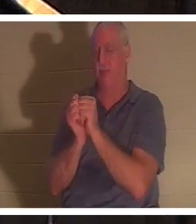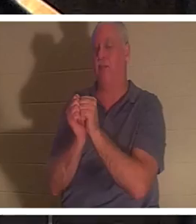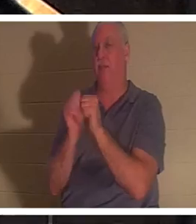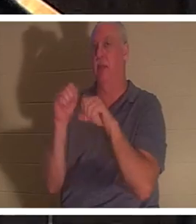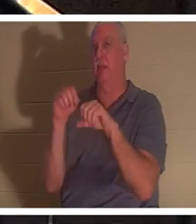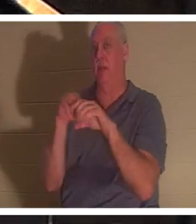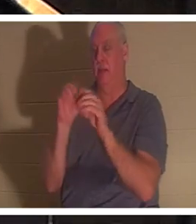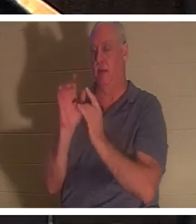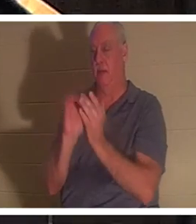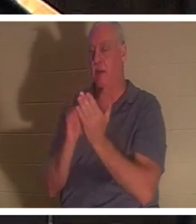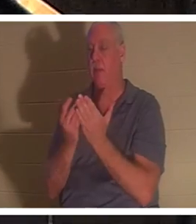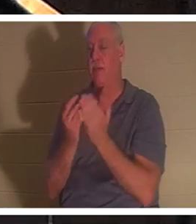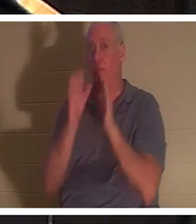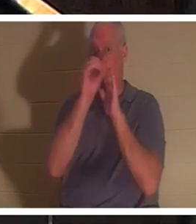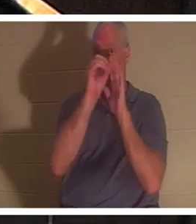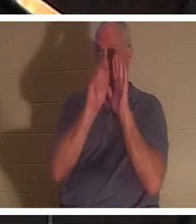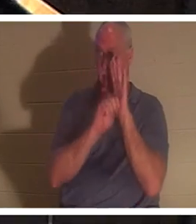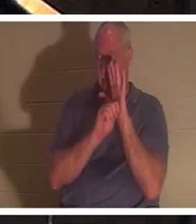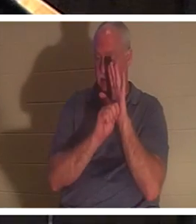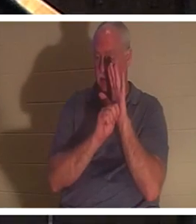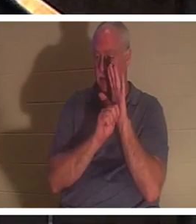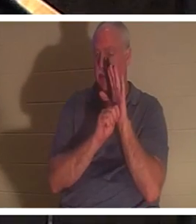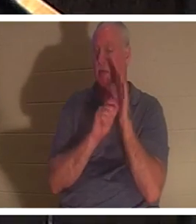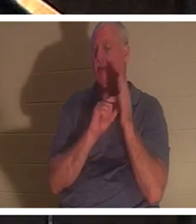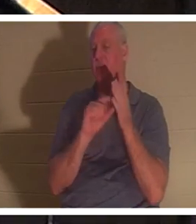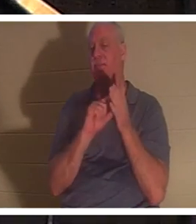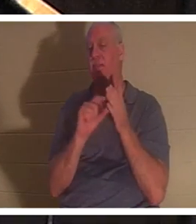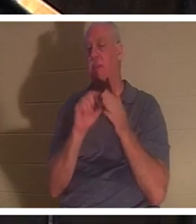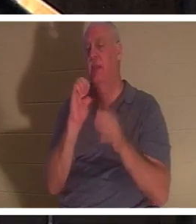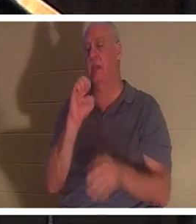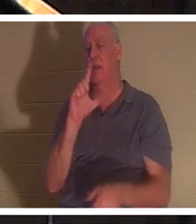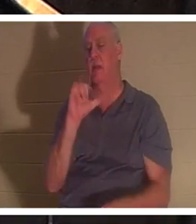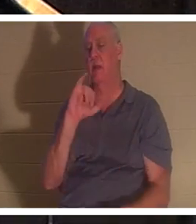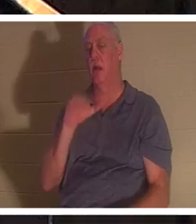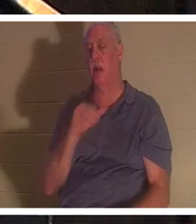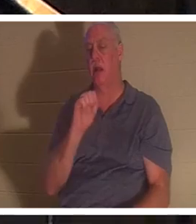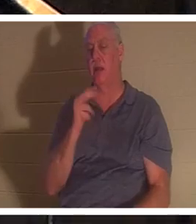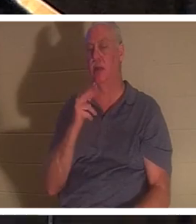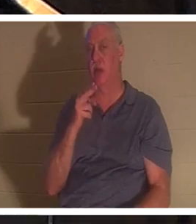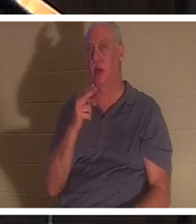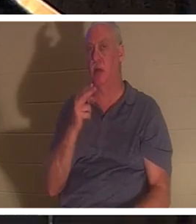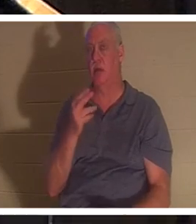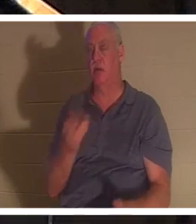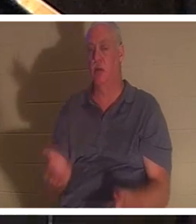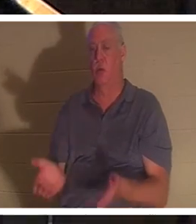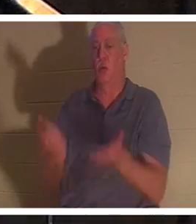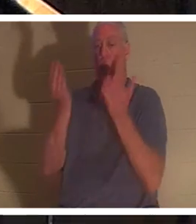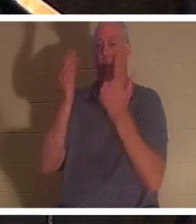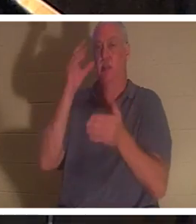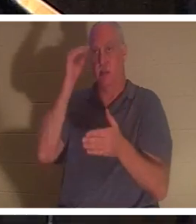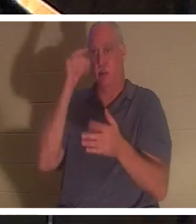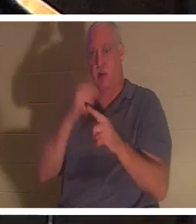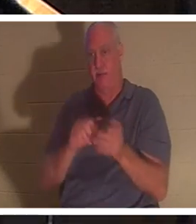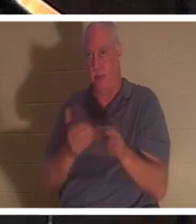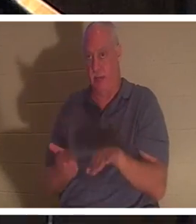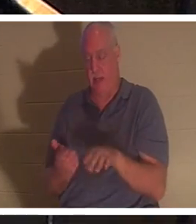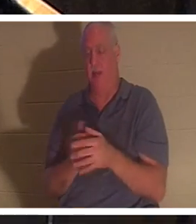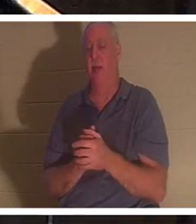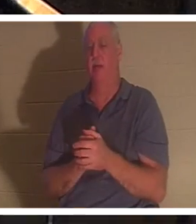पुराने नियम में वह अंश है जहां एलिय्याह एक छोटे लड़के को मृत्यु से उठाता है। और हिब्रू में